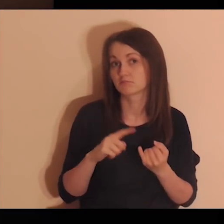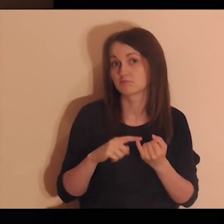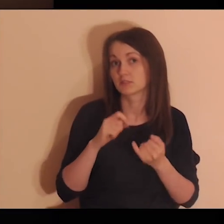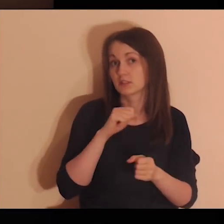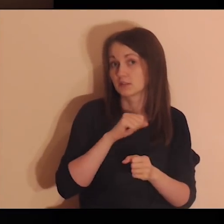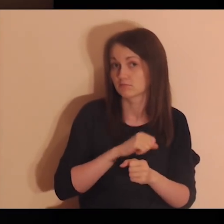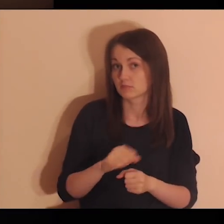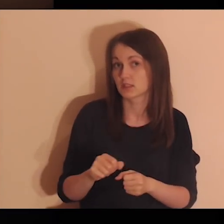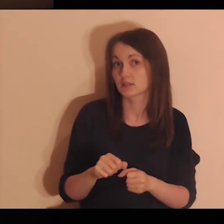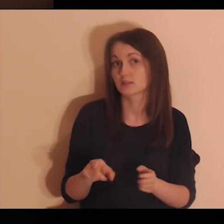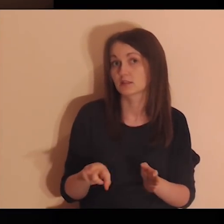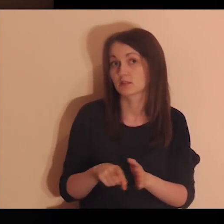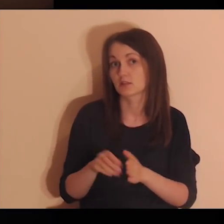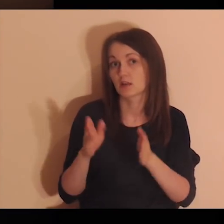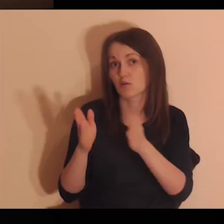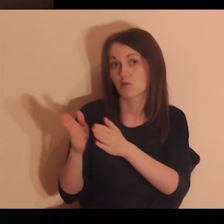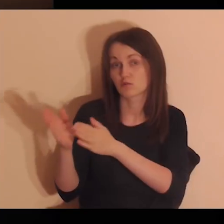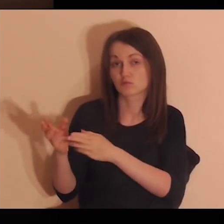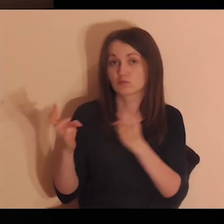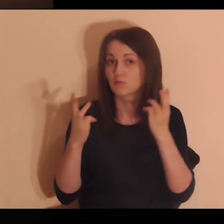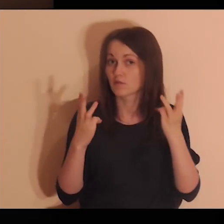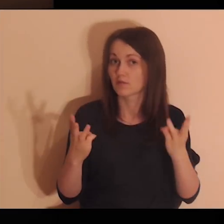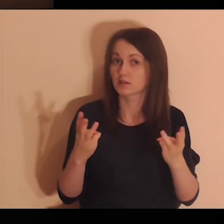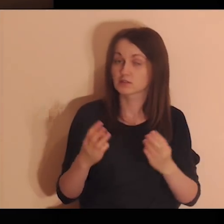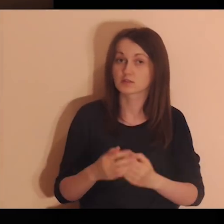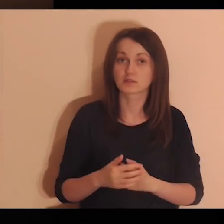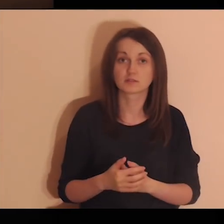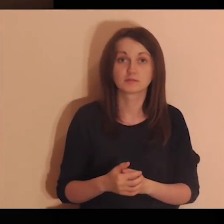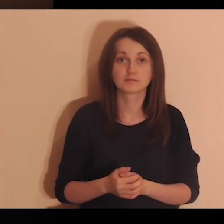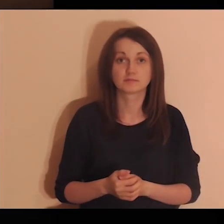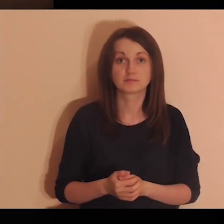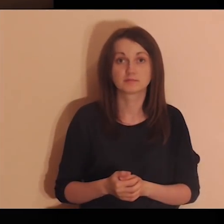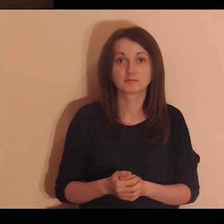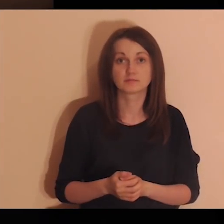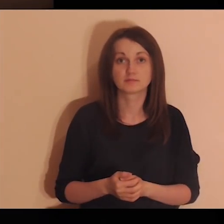Byłeś i jesteś dla nich ważną osobą.